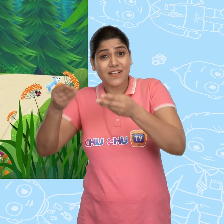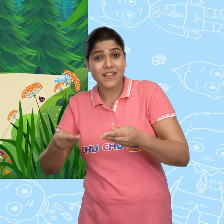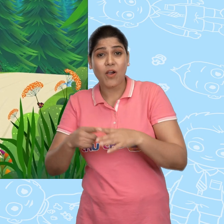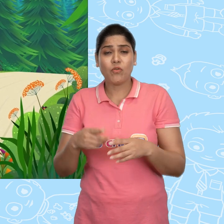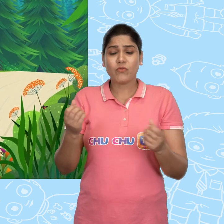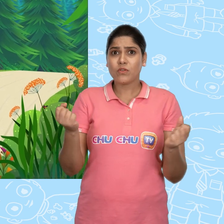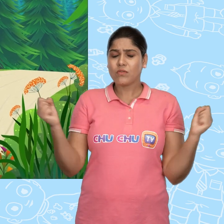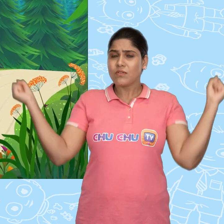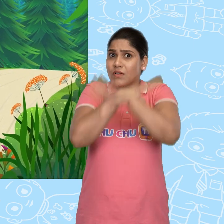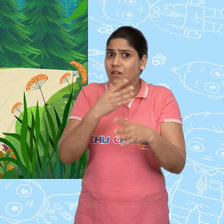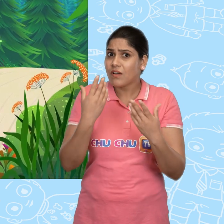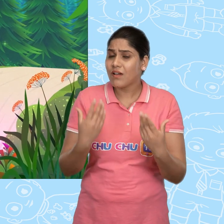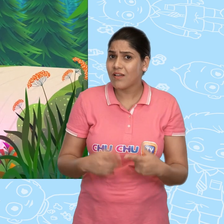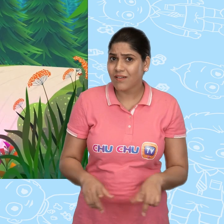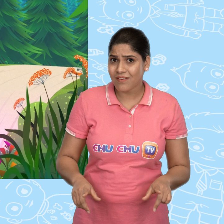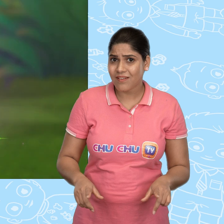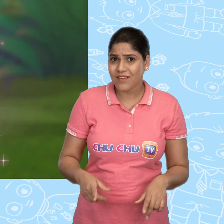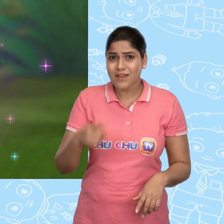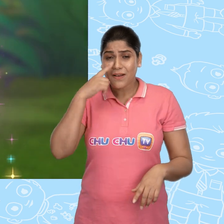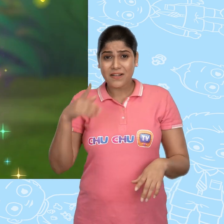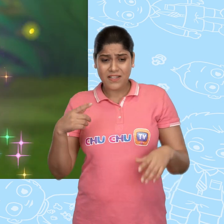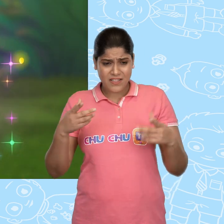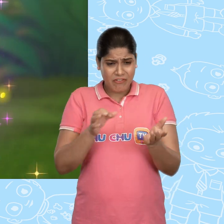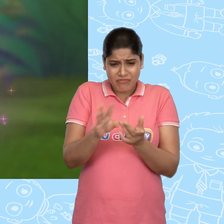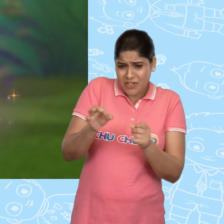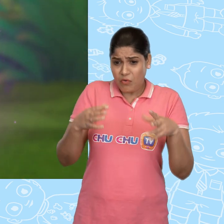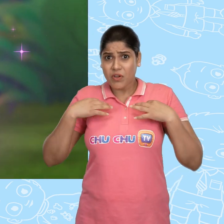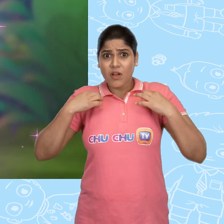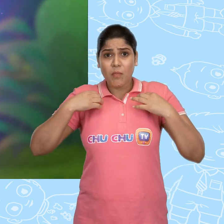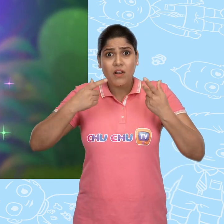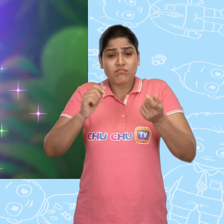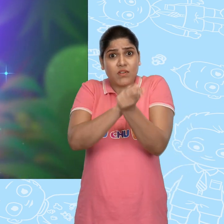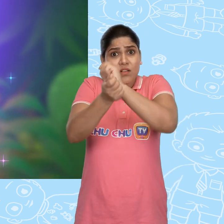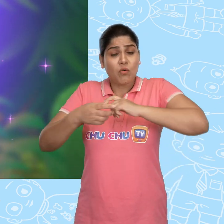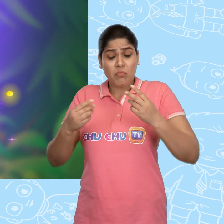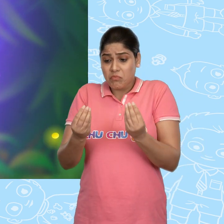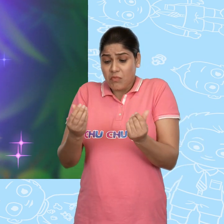और फिर कुछ चमत्कारी हुआ. लड़की के फटे हुए कपडे रेशम के बन गए.